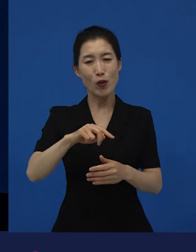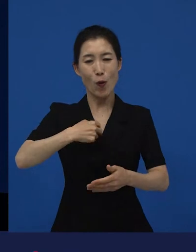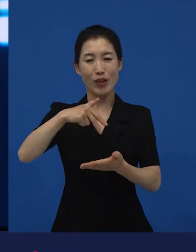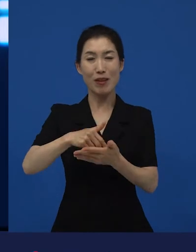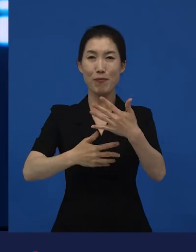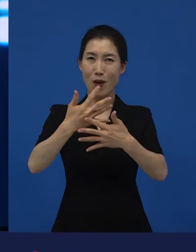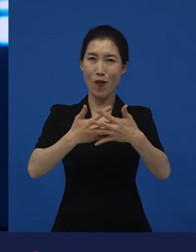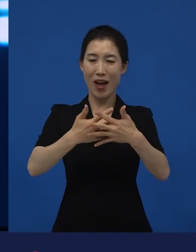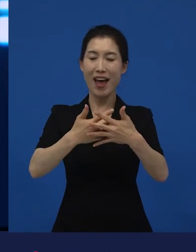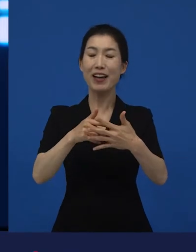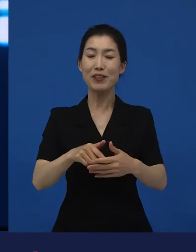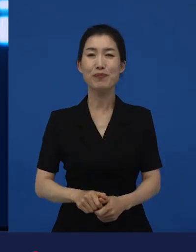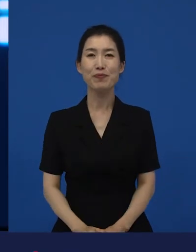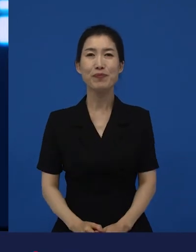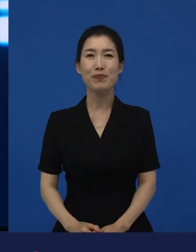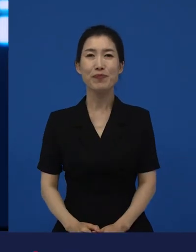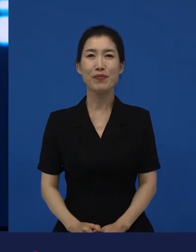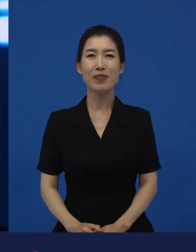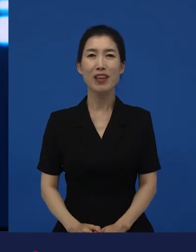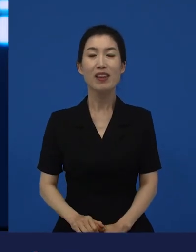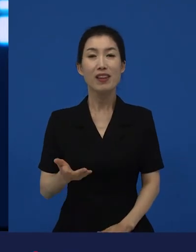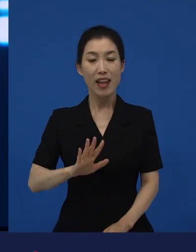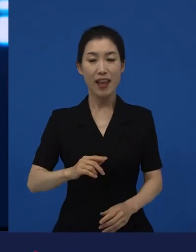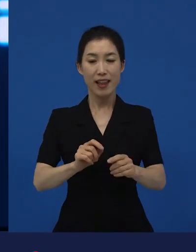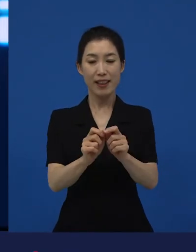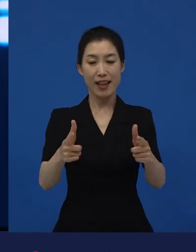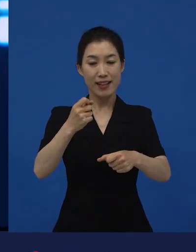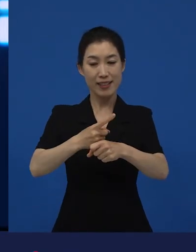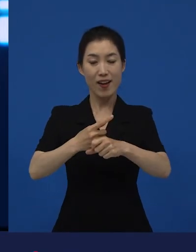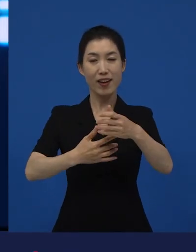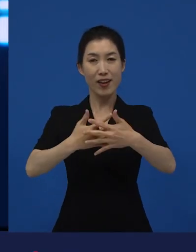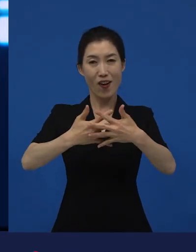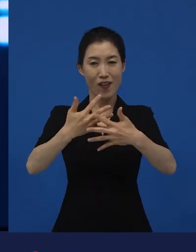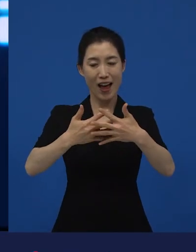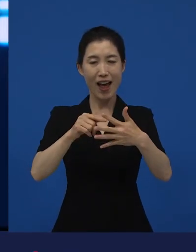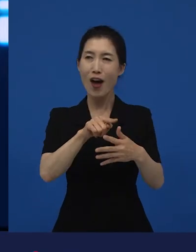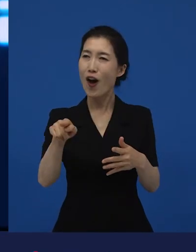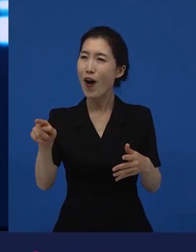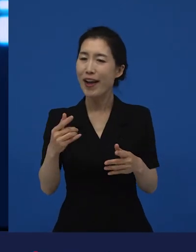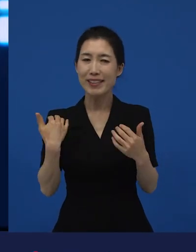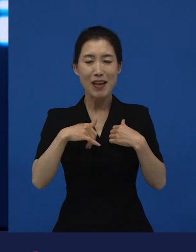이제 다양성 영화에 대한 굉장히 재미있는 예로